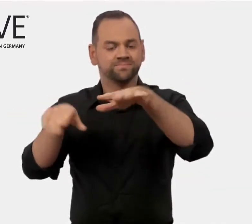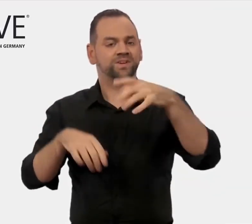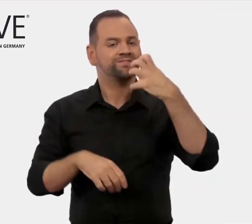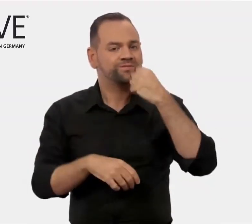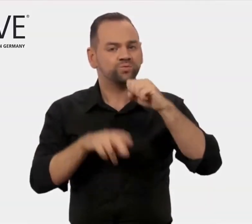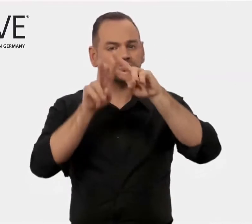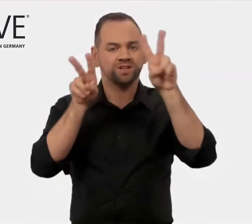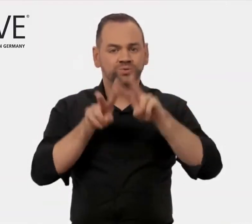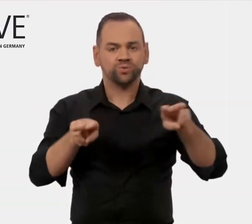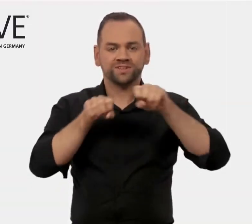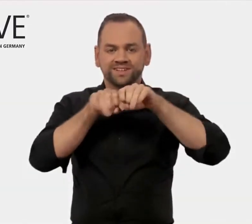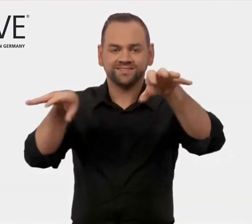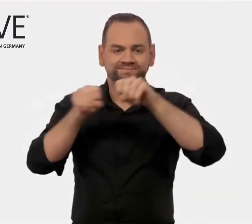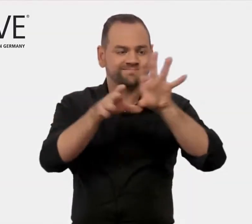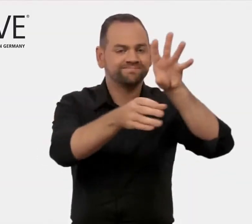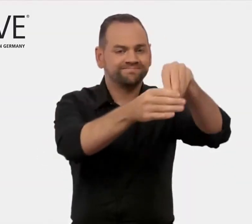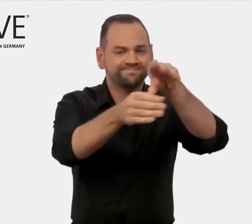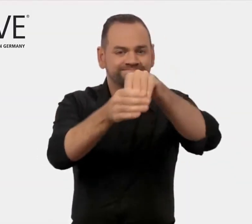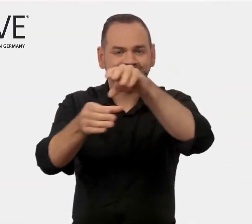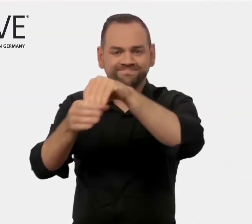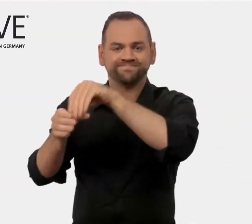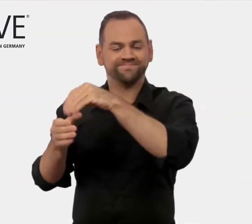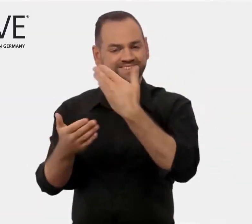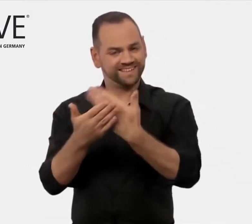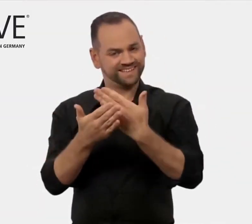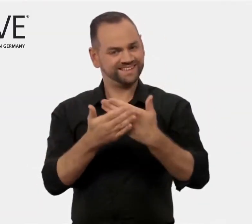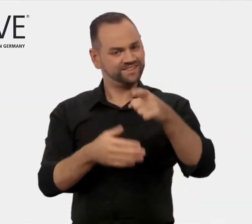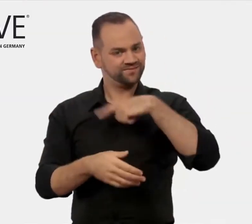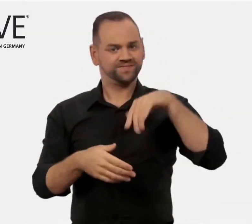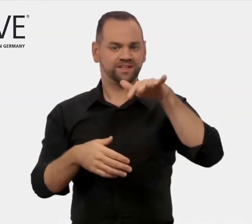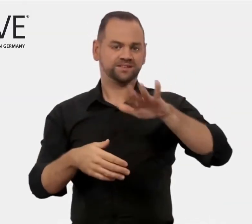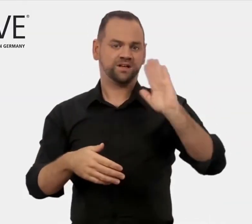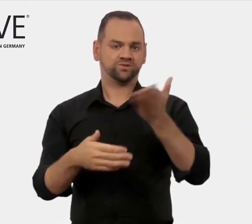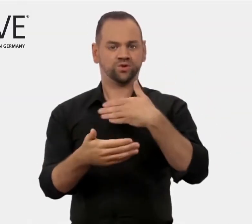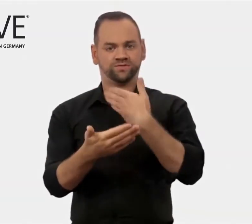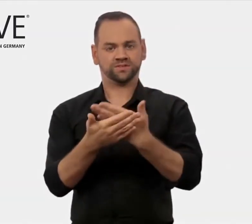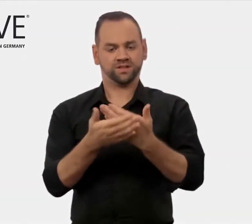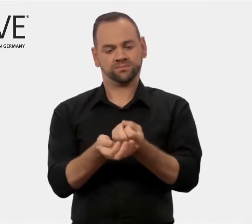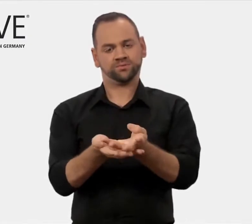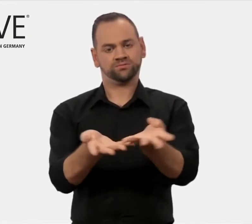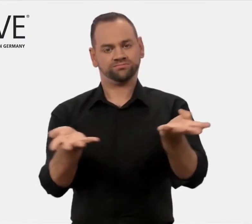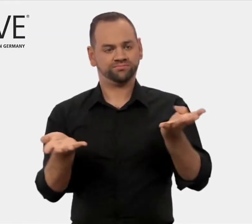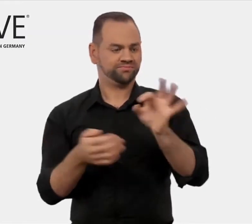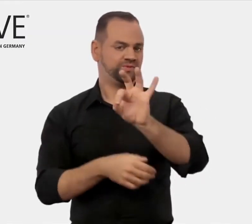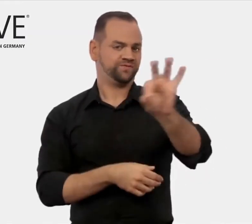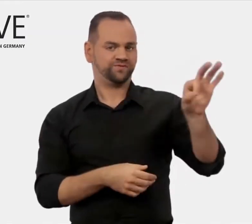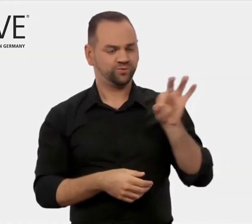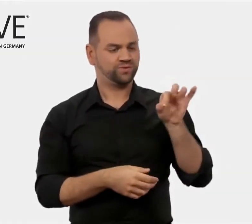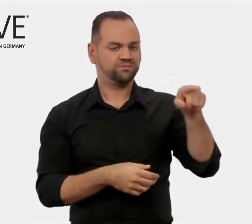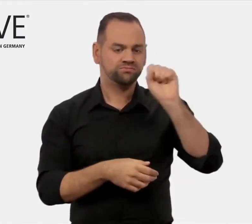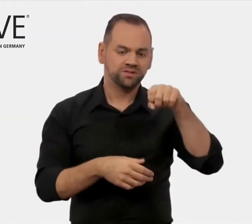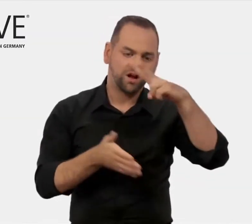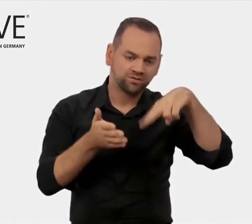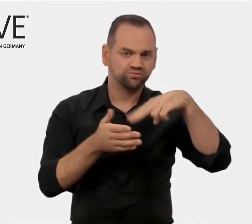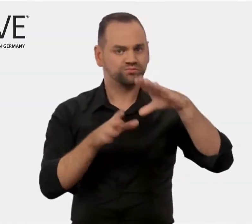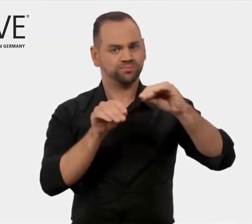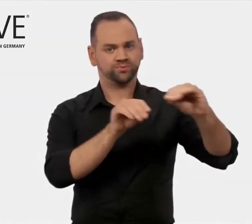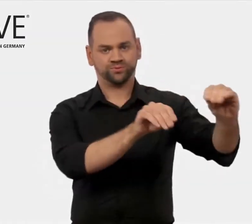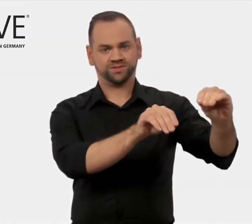Zur Erschließung internationaler Märkte bieten wir zahlreiche Serviceangebote.